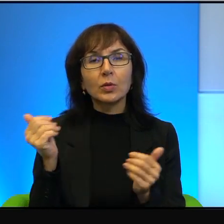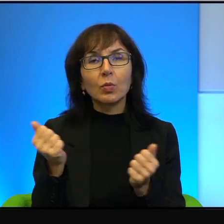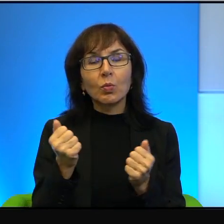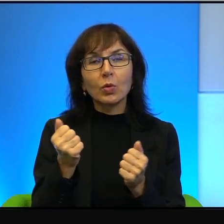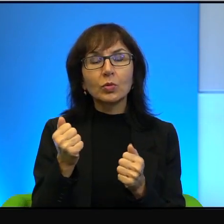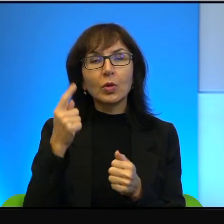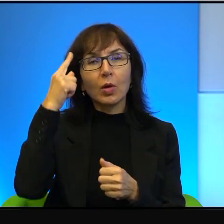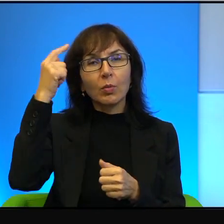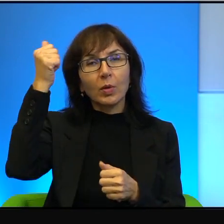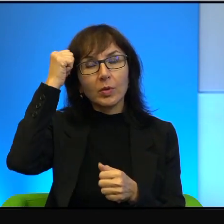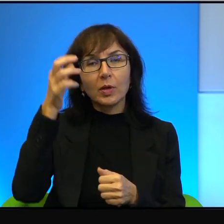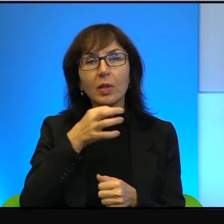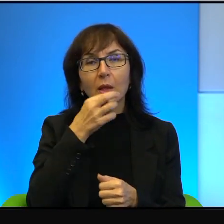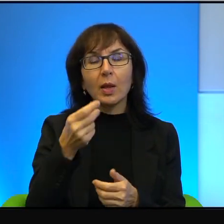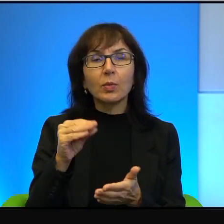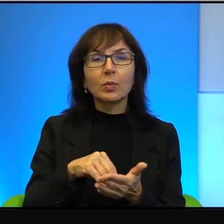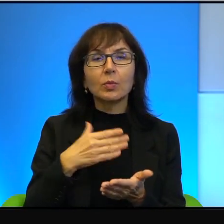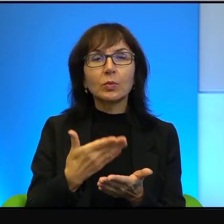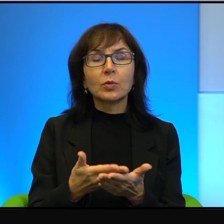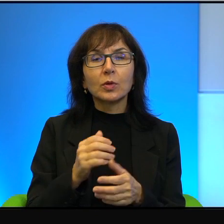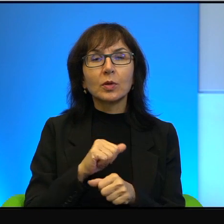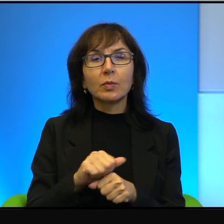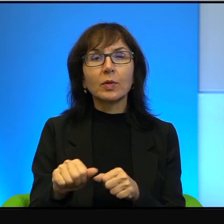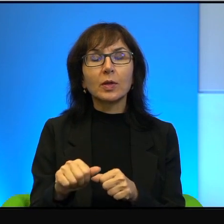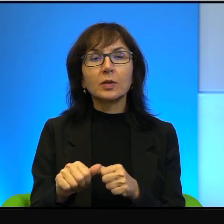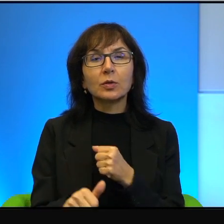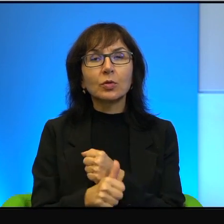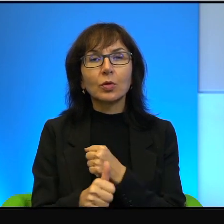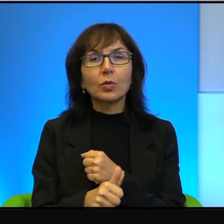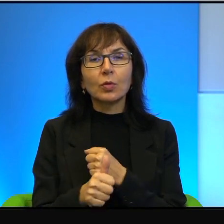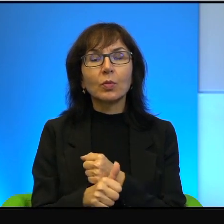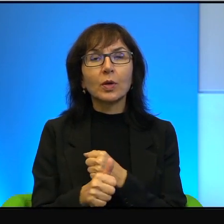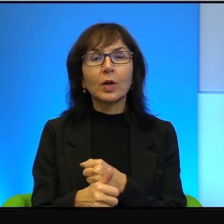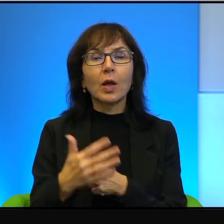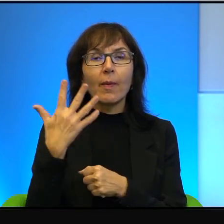a najlepszym przykładem jest właśnie ten dokument 5 rozbitych kamer.